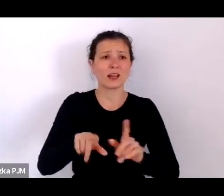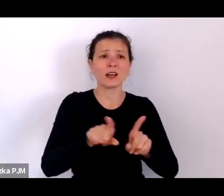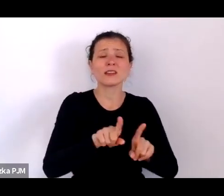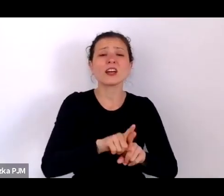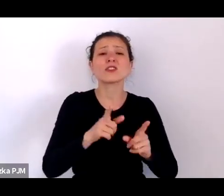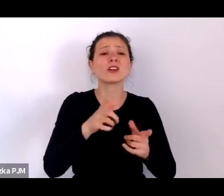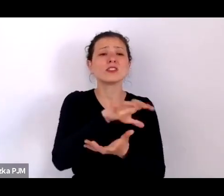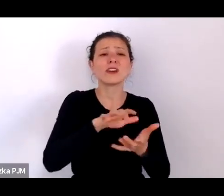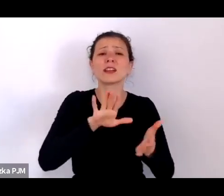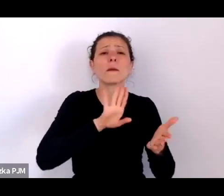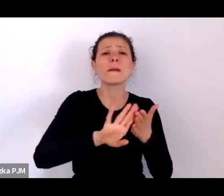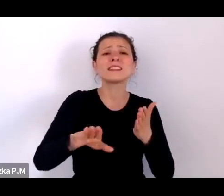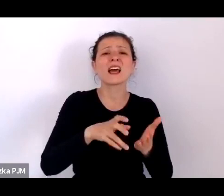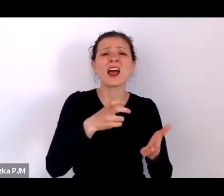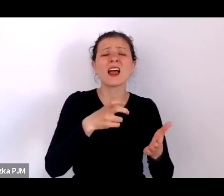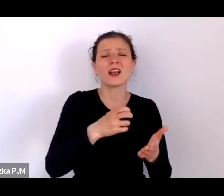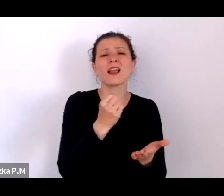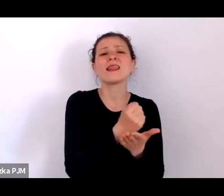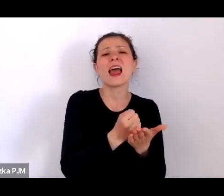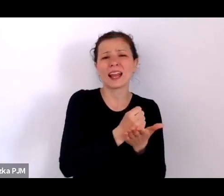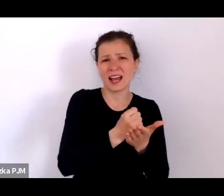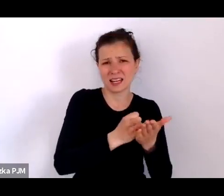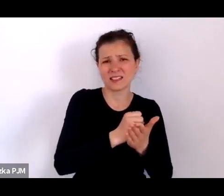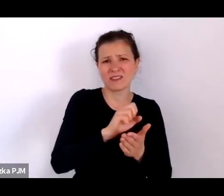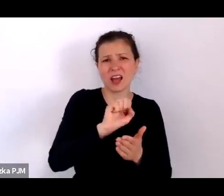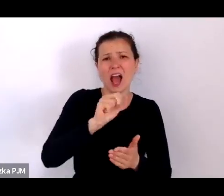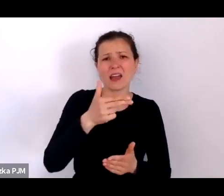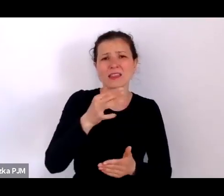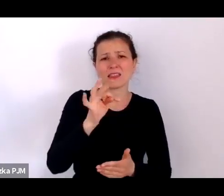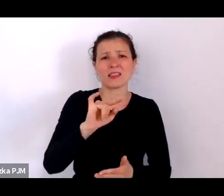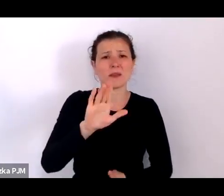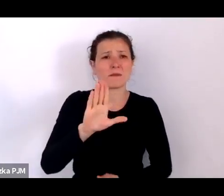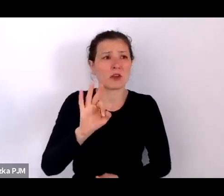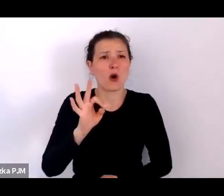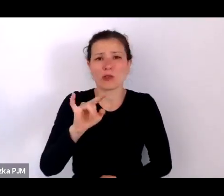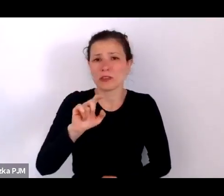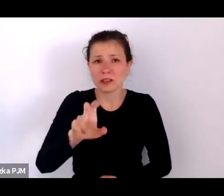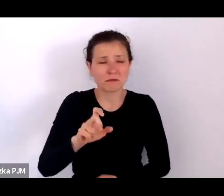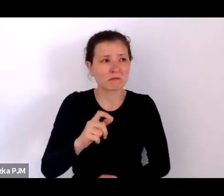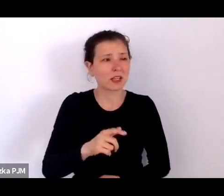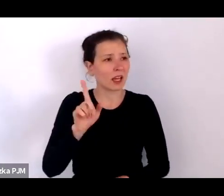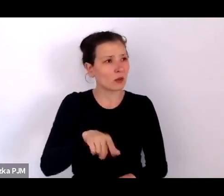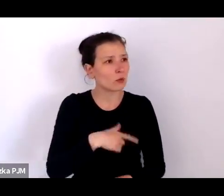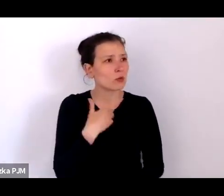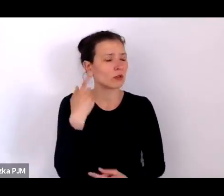im więcej o tym myślałam, tym bardziej wydawało mi się to przełomowe